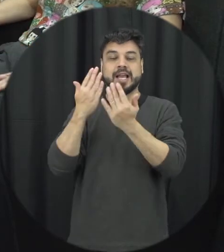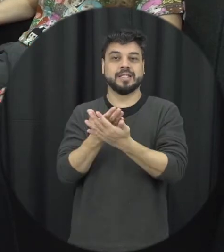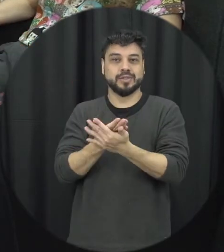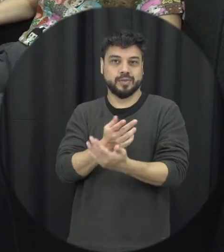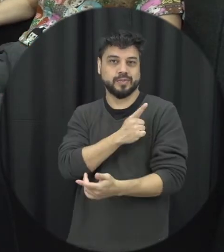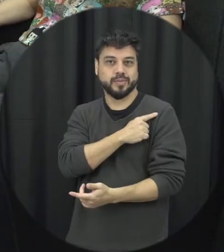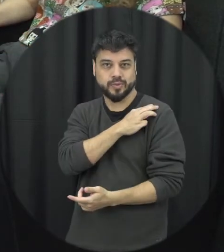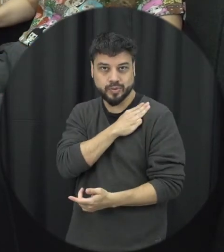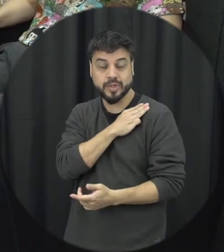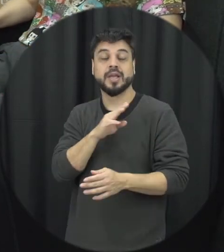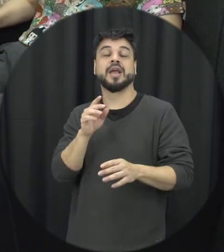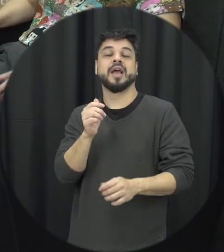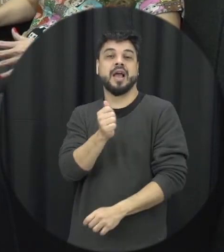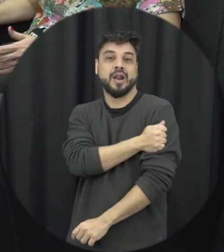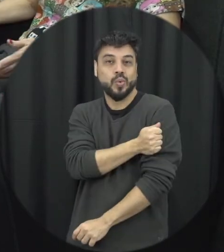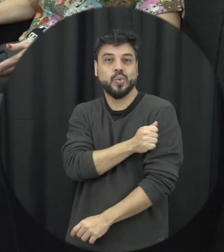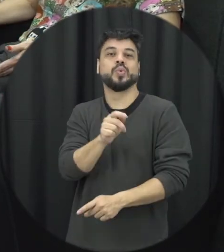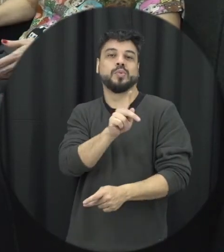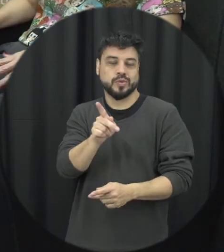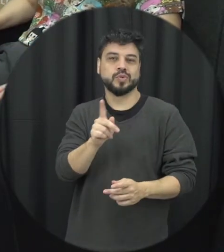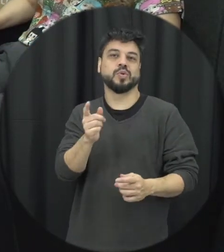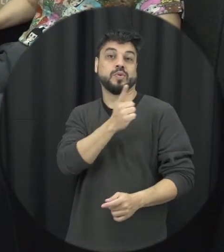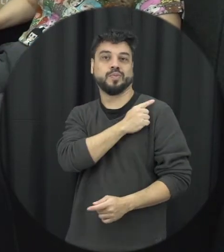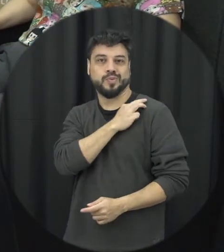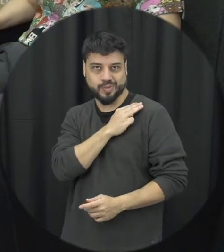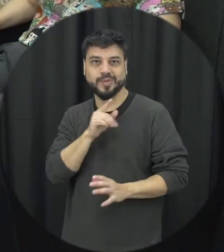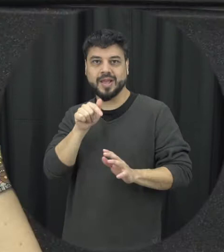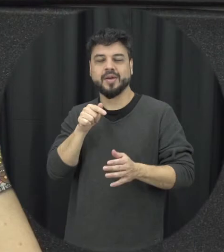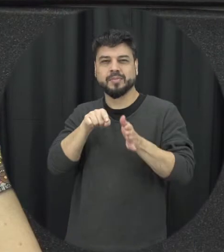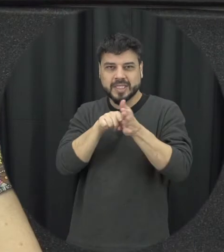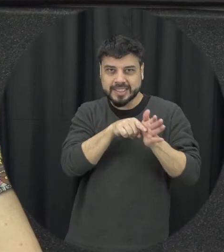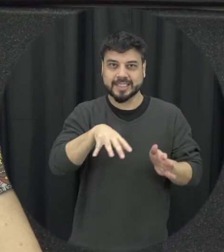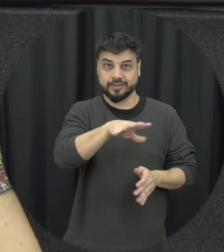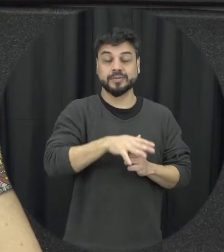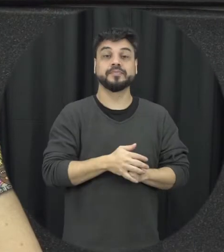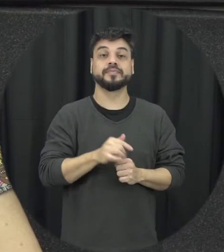e professores do ensino médio foi fantástico essa essa compreensão que eu tive a partir do estudo